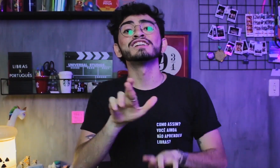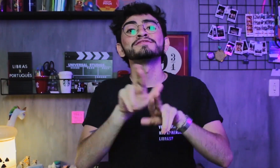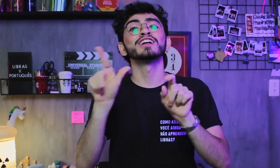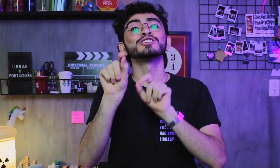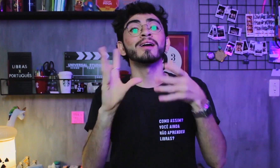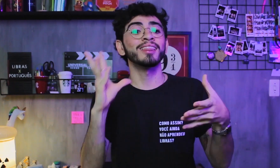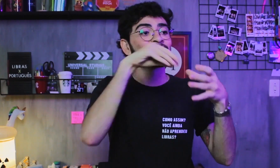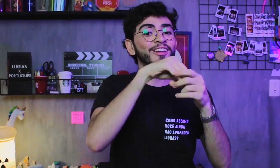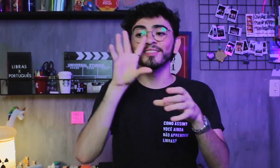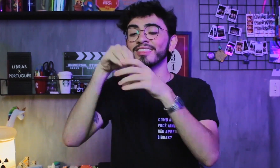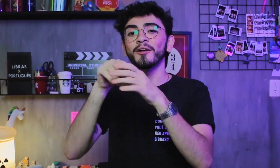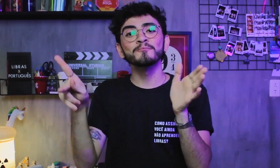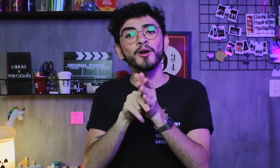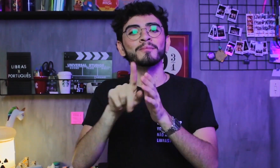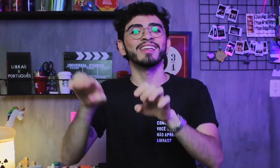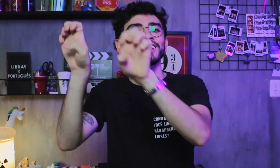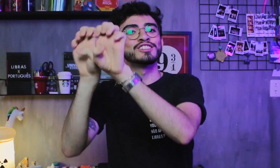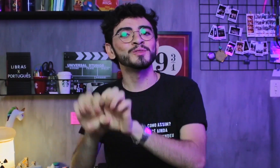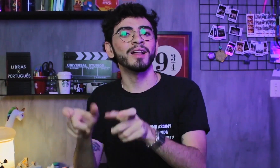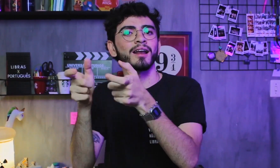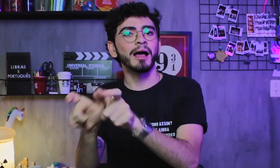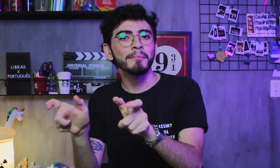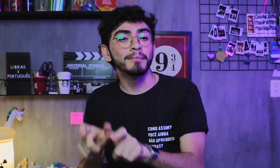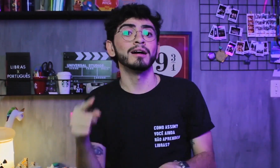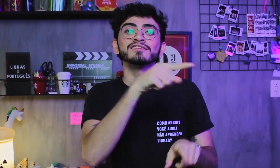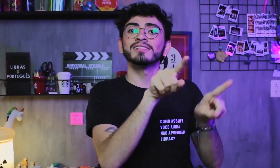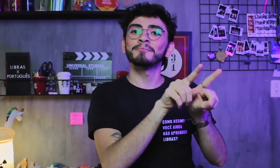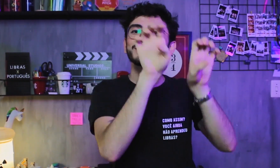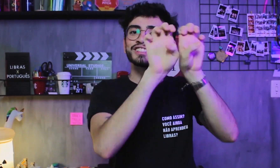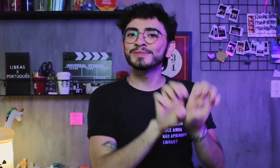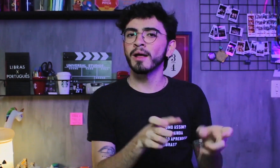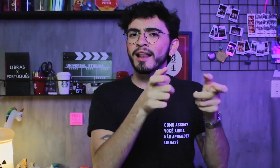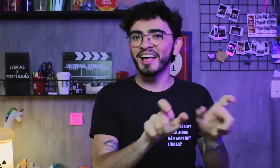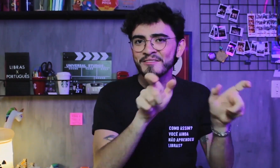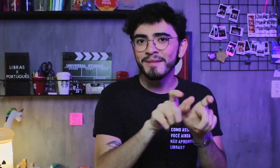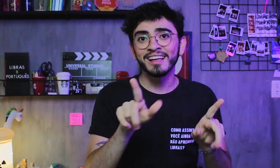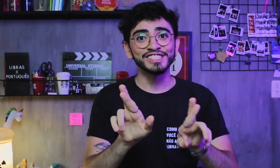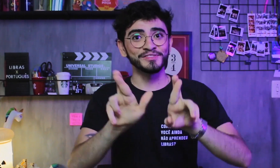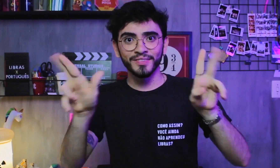a diferença está apenas nas diferentes estruturas gramaticais que elas possuem,